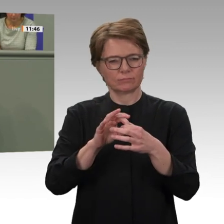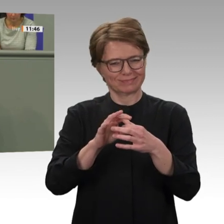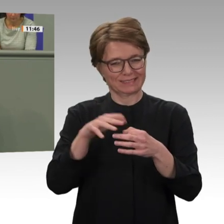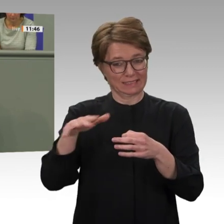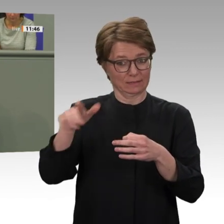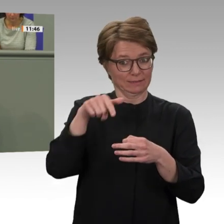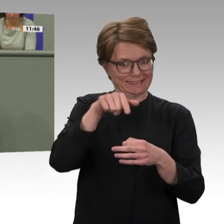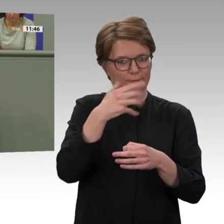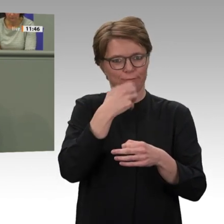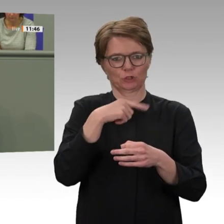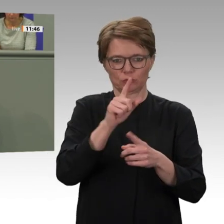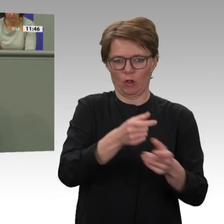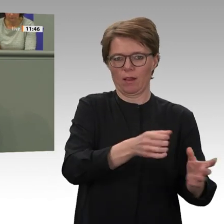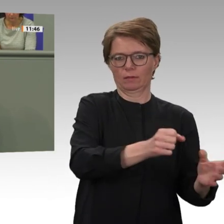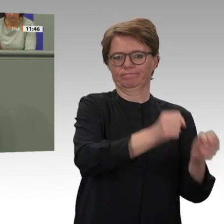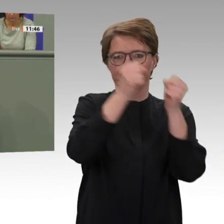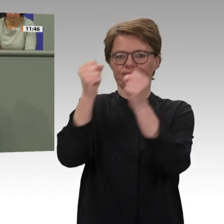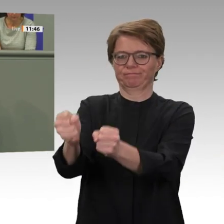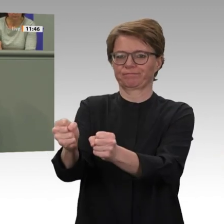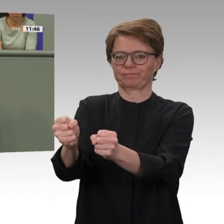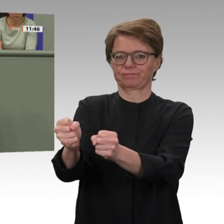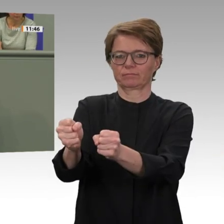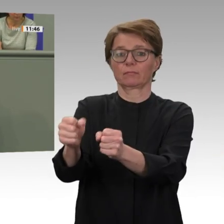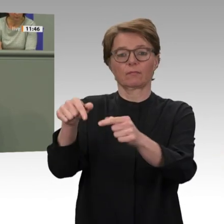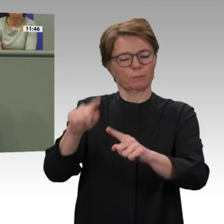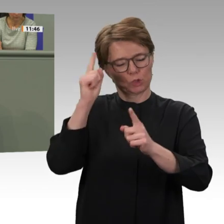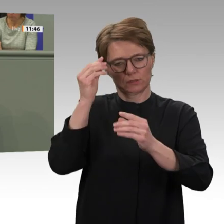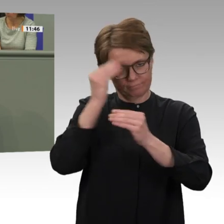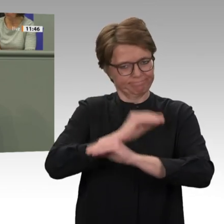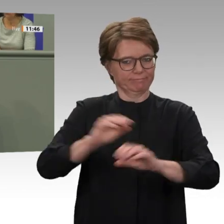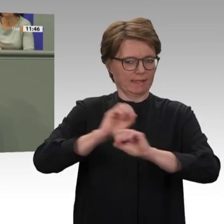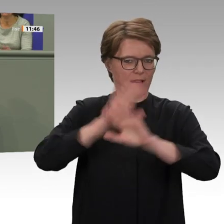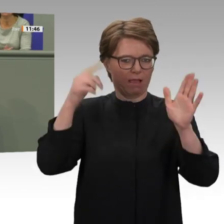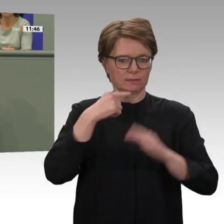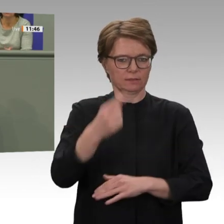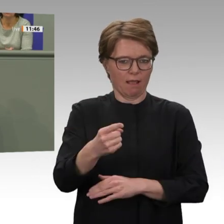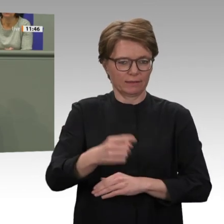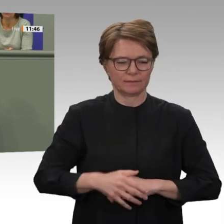vergessen werden. Wir verfolgen das Ziel der Gerechtigkeit, auch wenn dazu ein langer